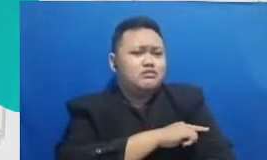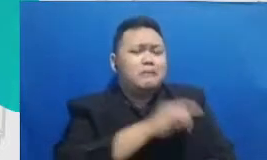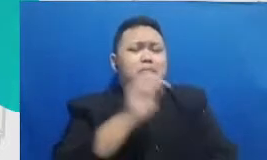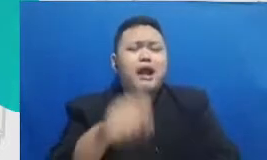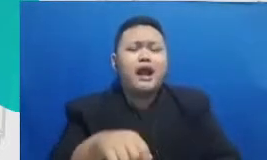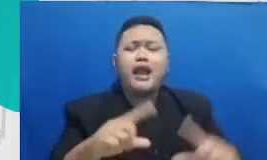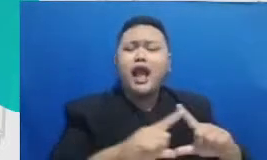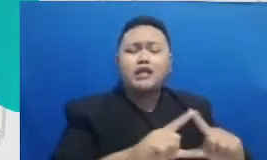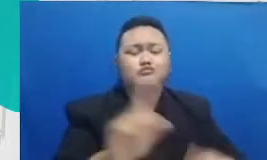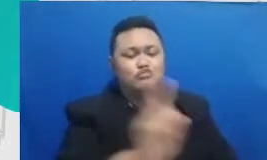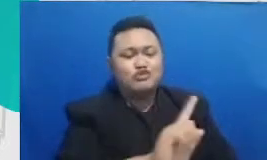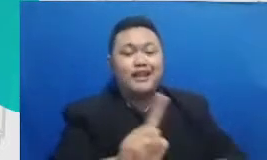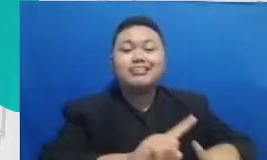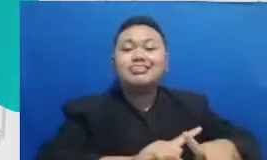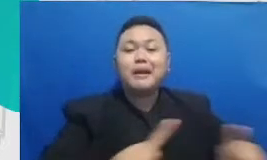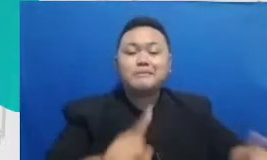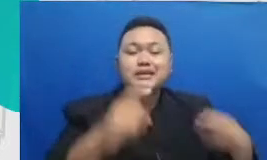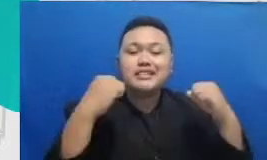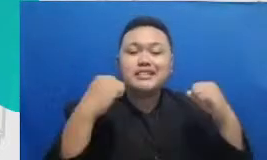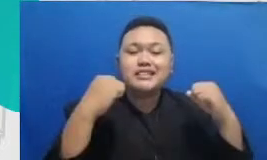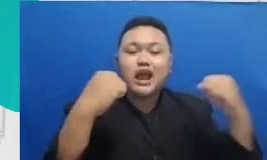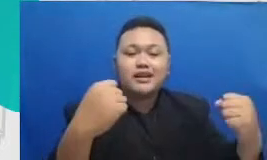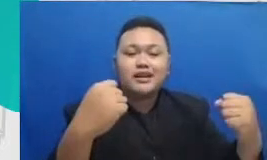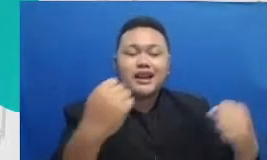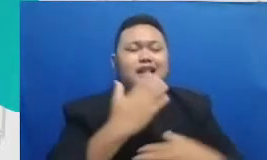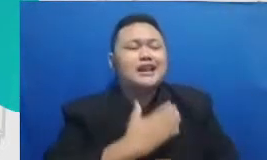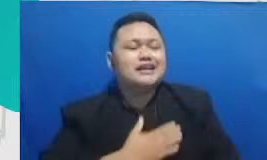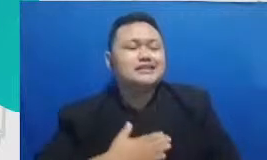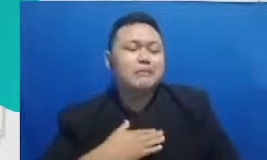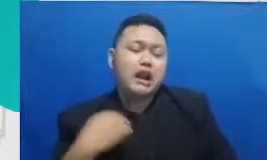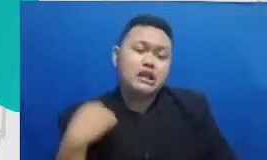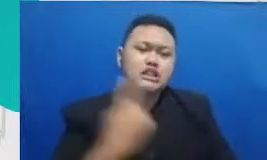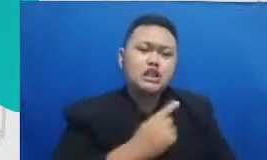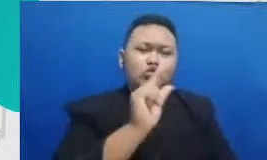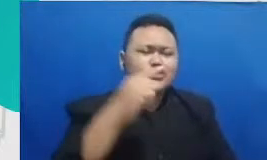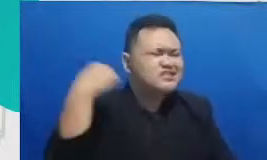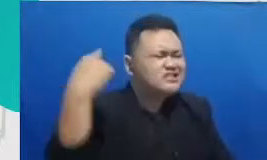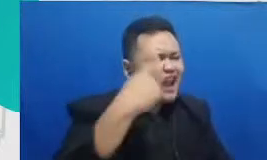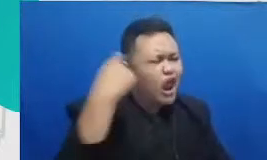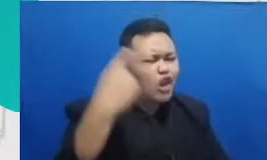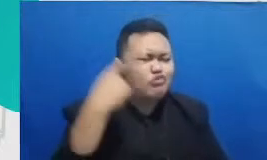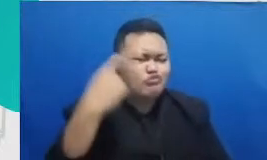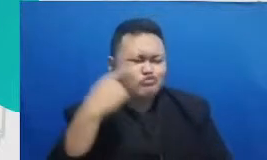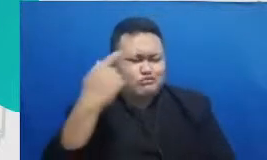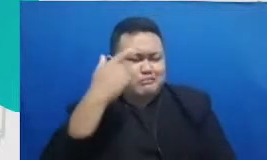justru ketangguhan dan kesabaran kita untuk selalu mau belajar hal yang baru karena kuncinya di situ